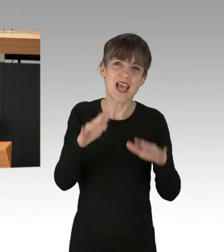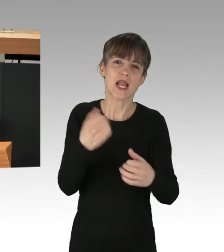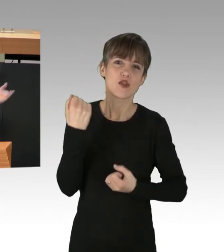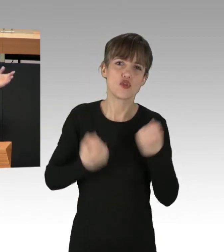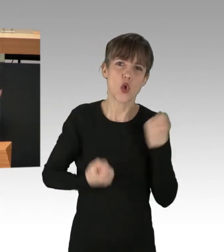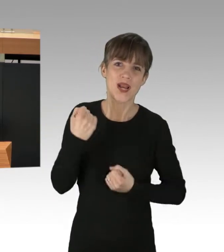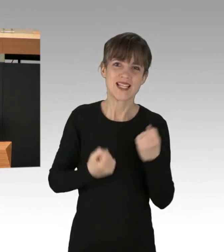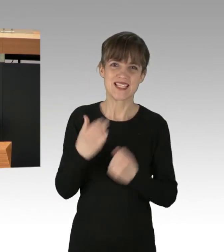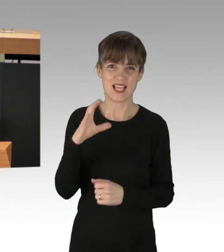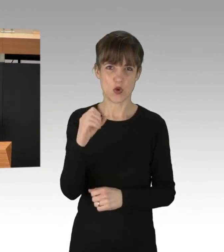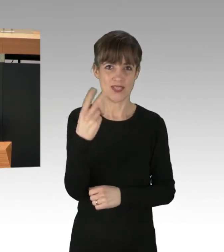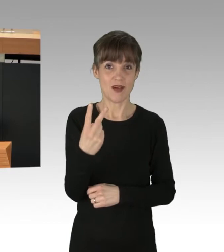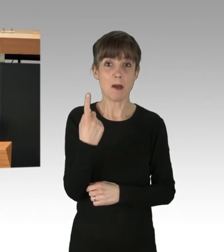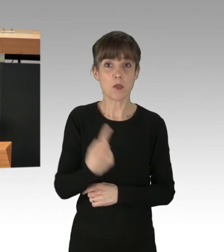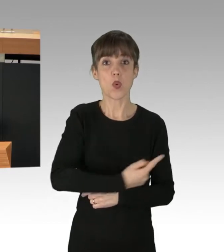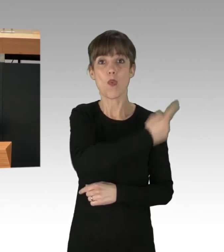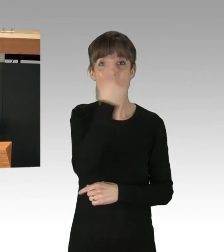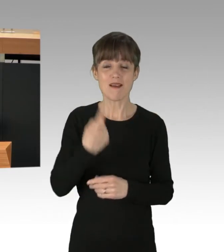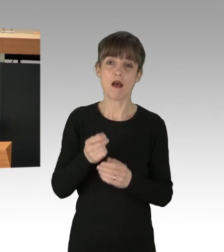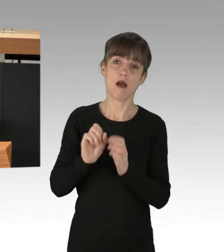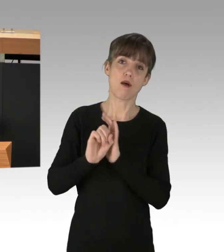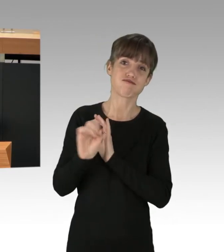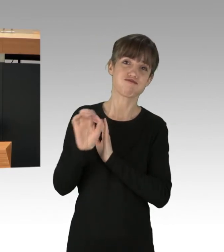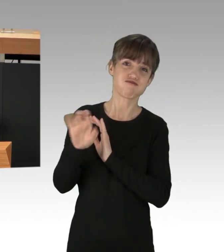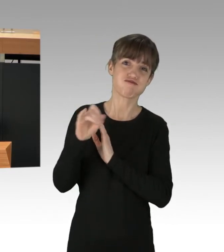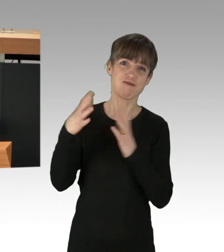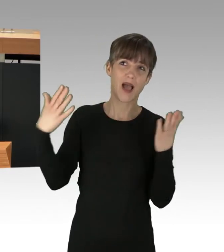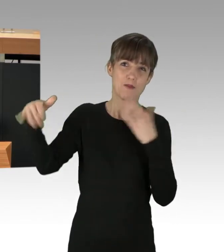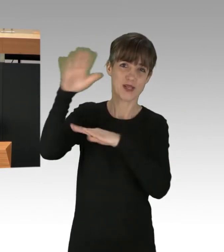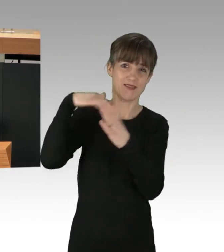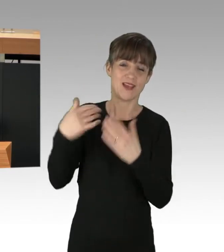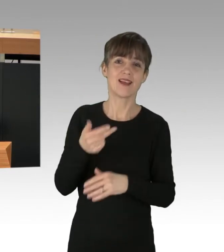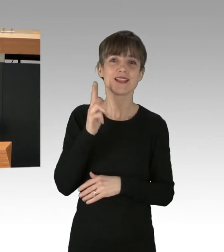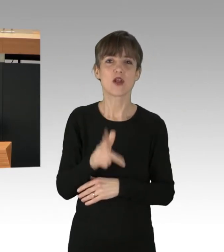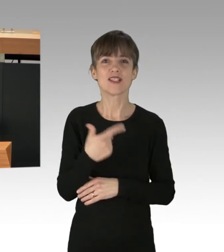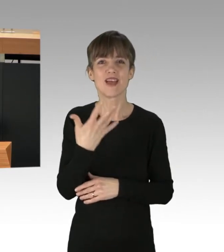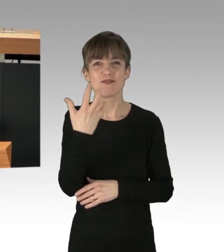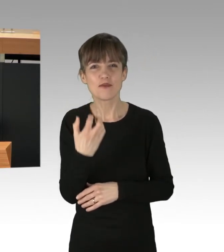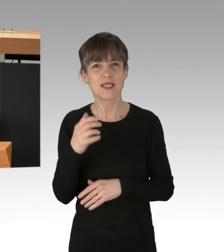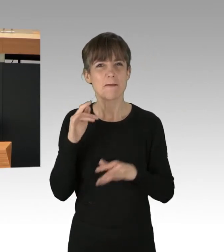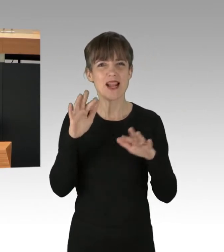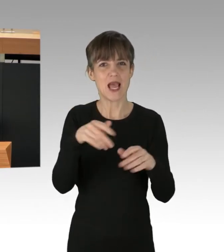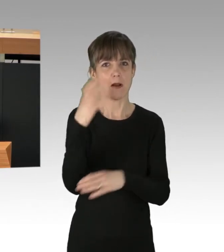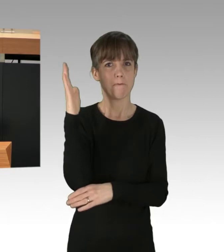die global jährlich in die Atmosphäre gepumpt werden. 352 Milliarden Bäume müssten eingepflanzt werden,